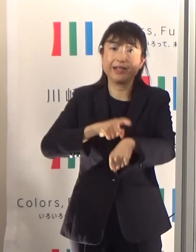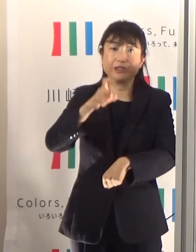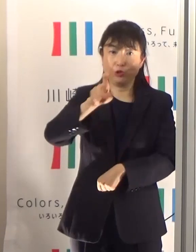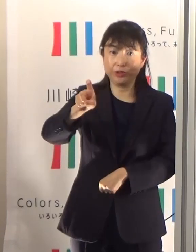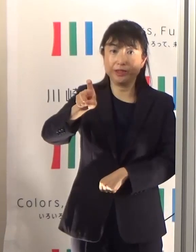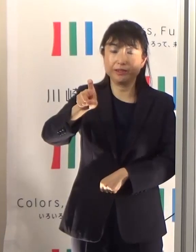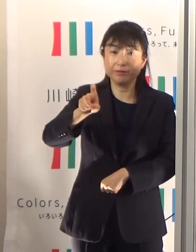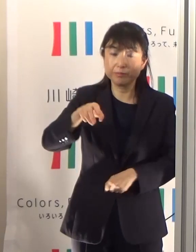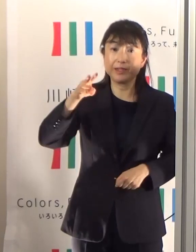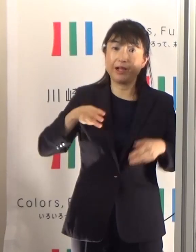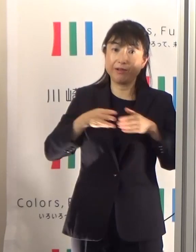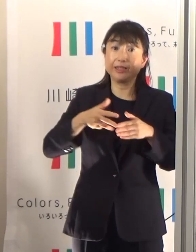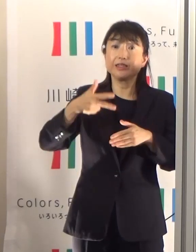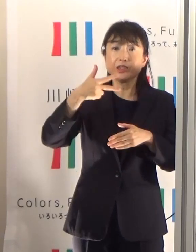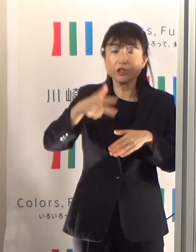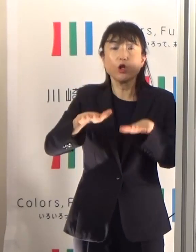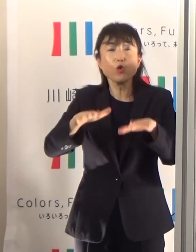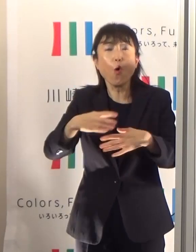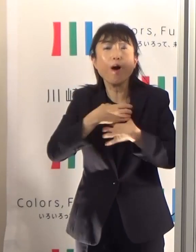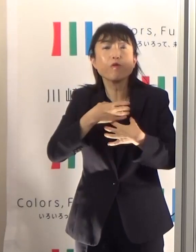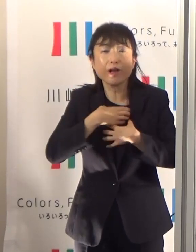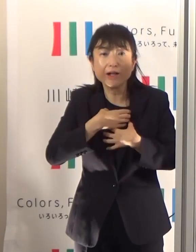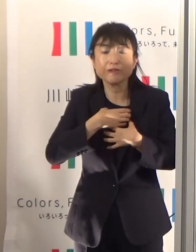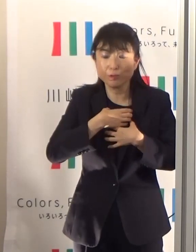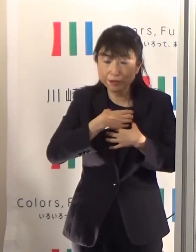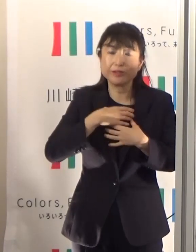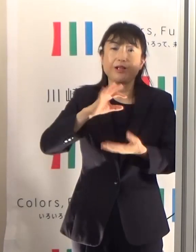川崎市から今日危ないですという警戒アラートが届きますので、